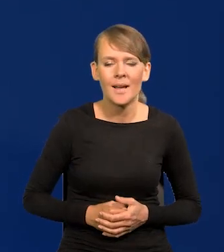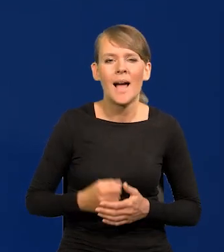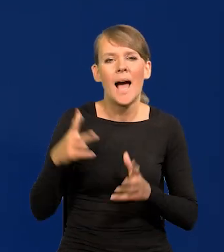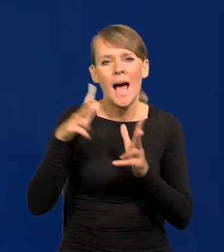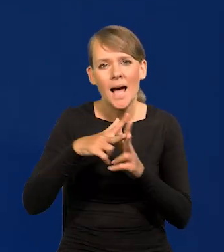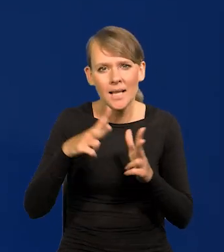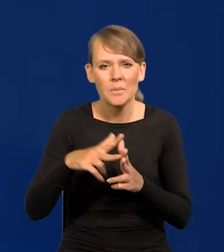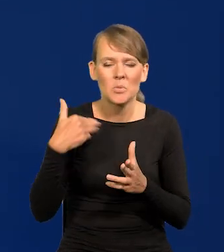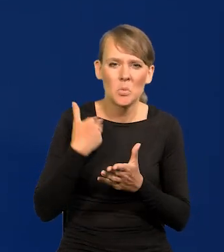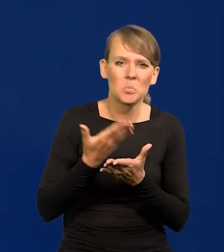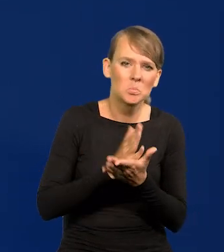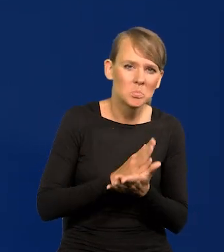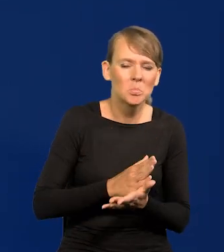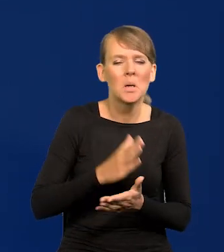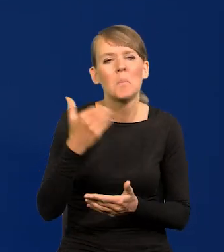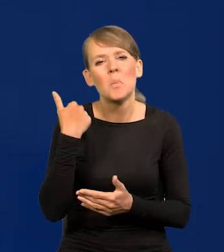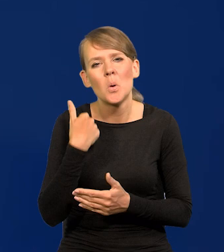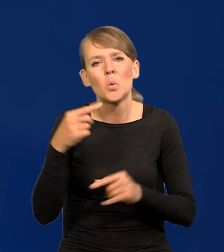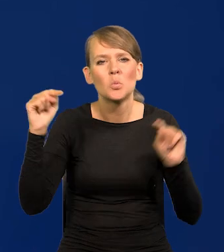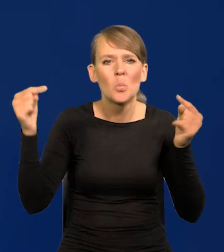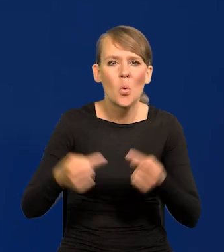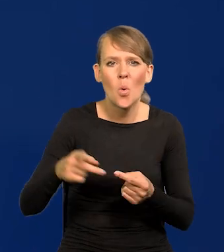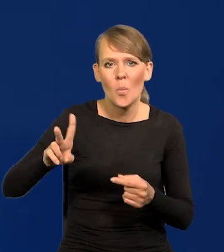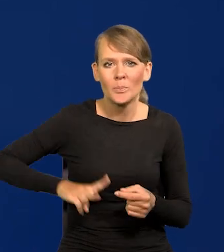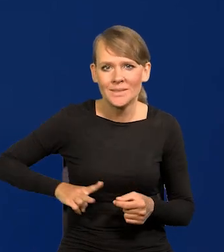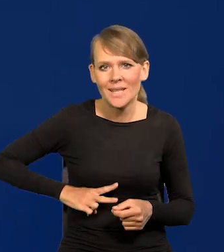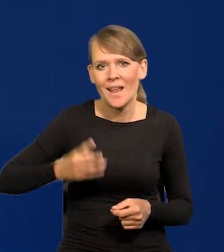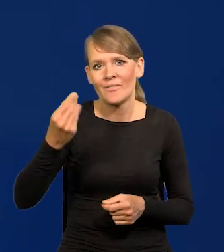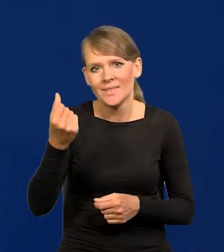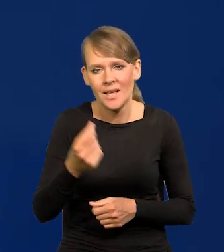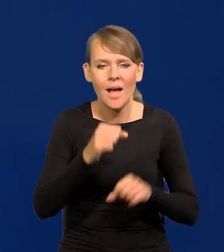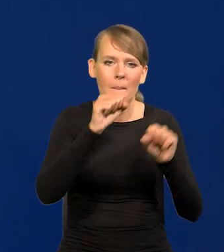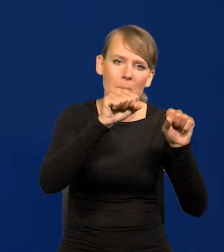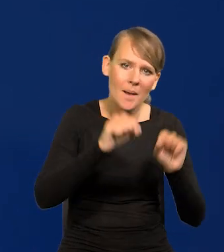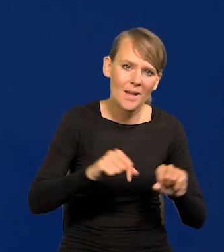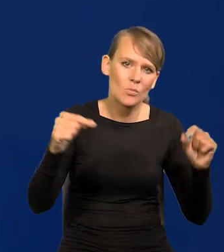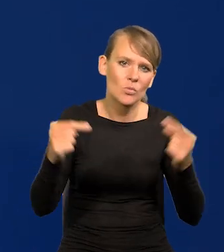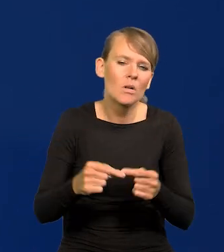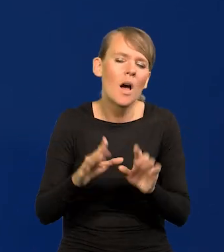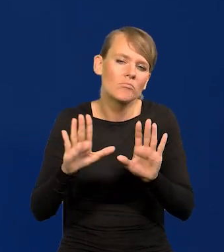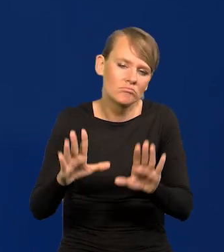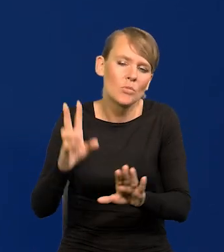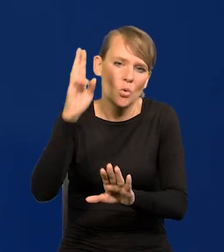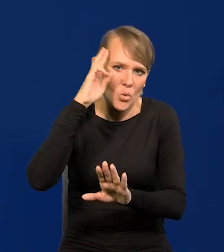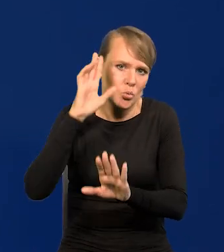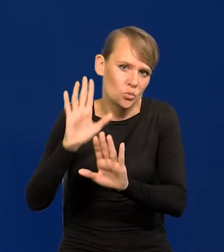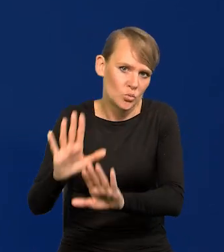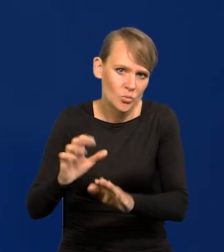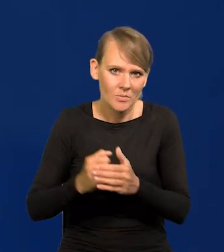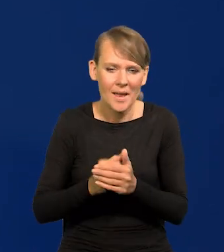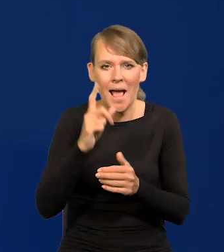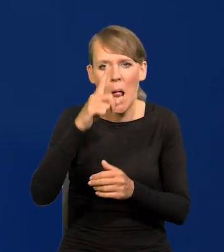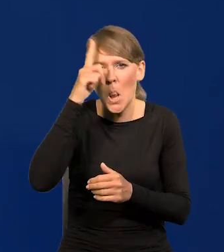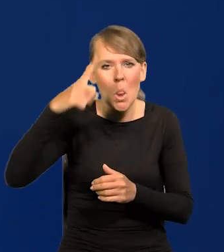Towarzyszył nam zazwyczaj tylko spór między Ministerstwem Finansów a bankiem, co jest rzeczą zrozumiałą, ale spór niewidoczny dla opinii publicznej.